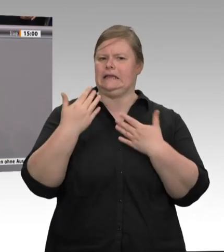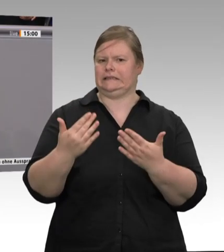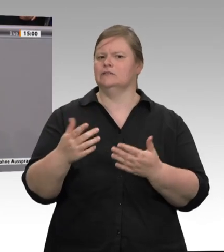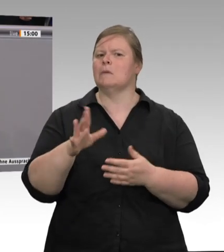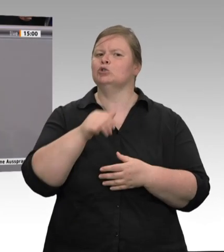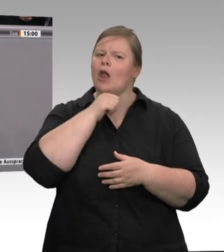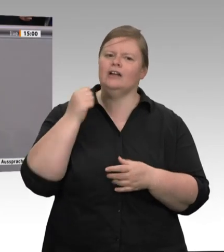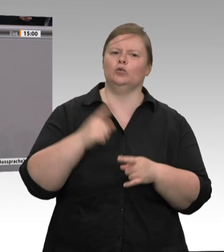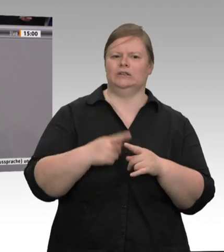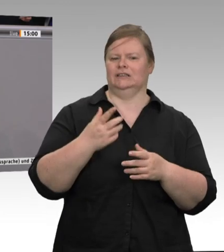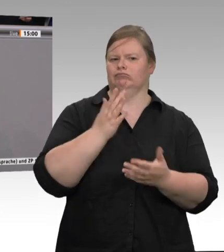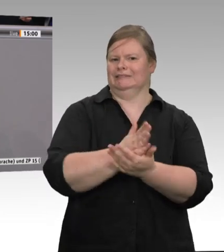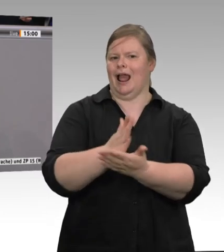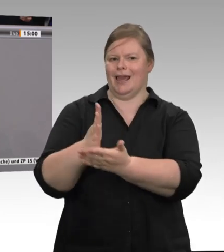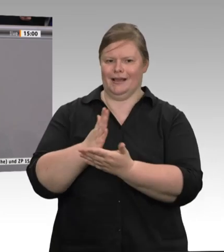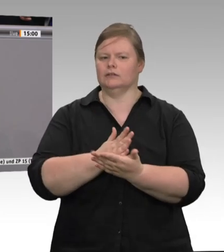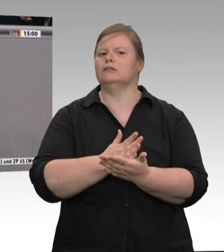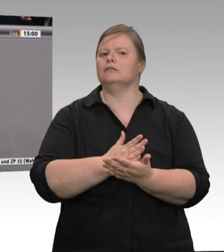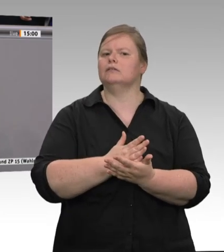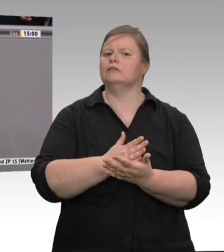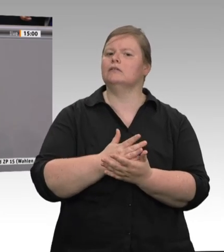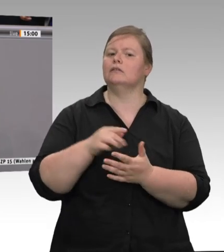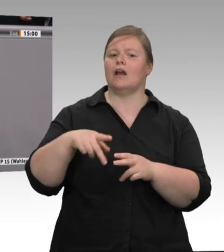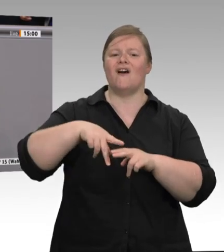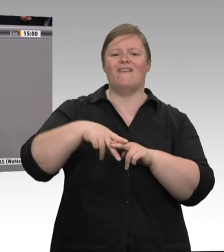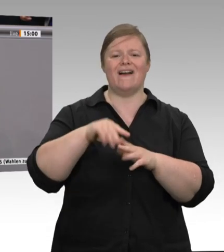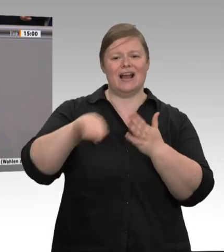werden wir dann sachgerecht beraten. Natürlich wäre es wünschenswert, wenn im